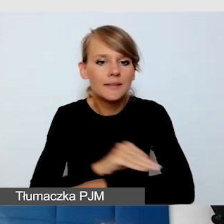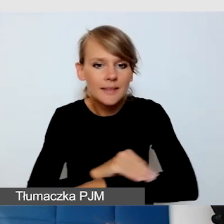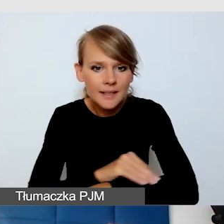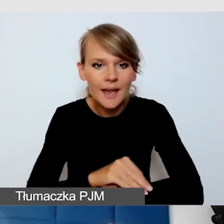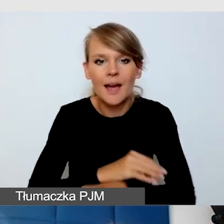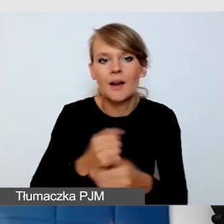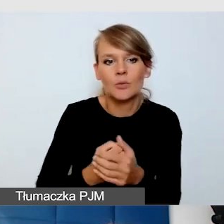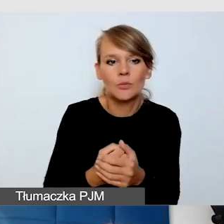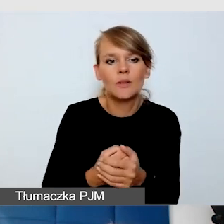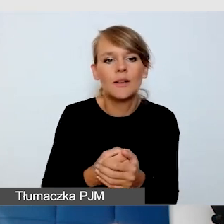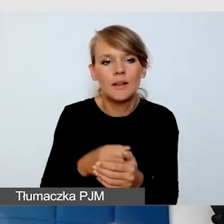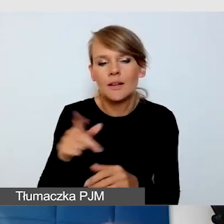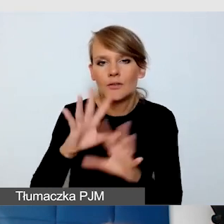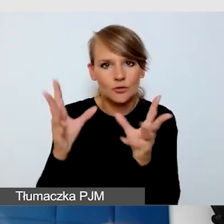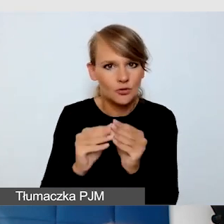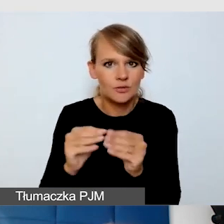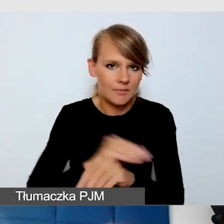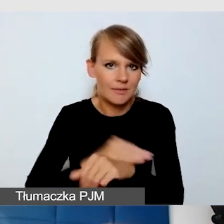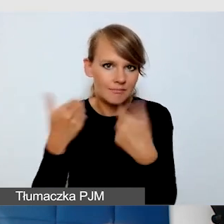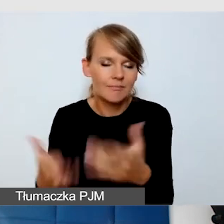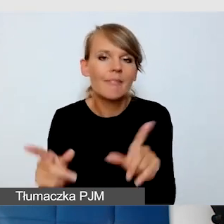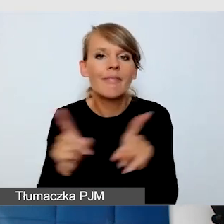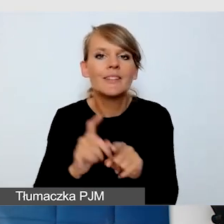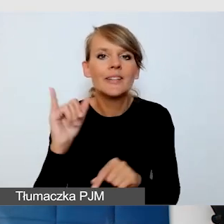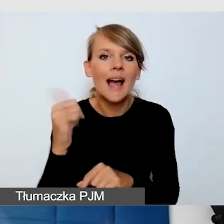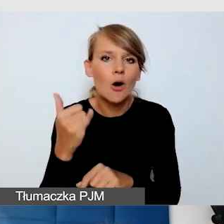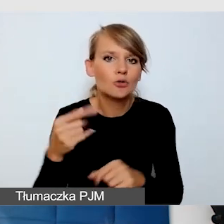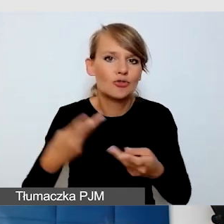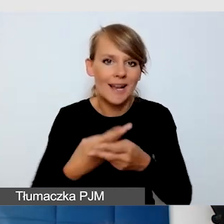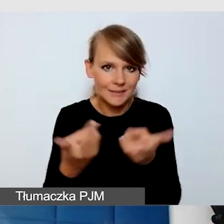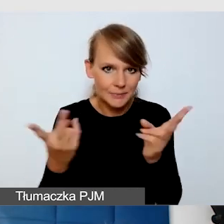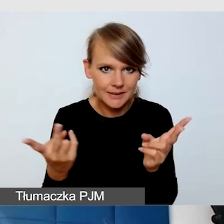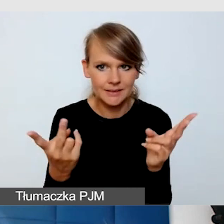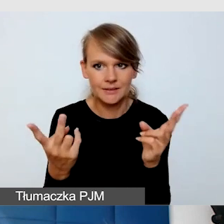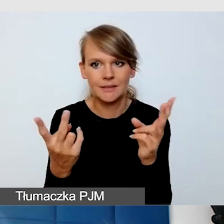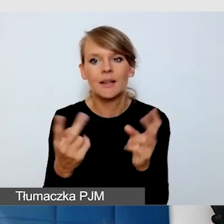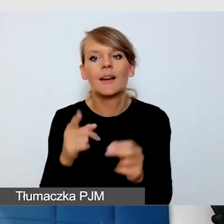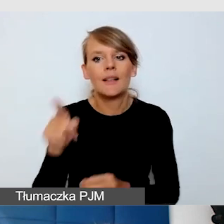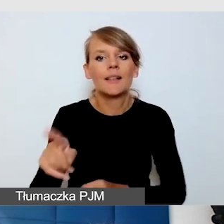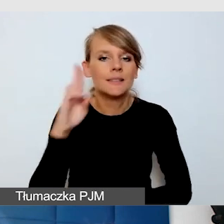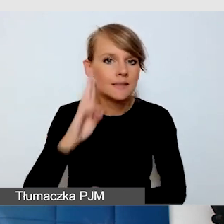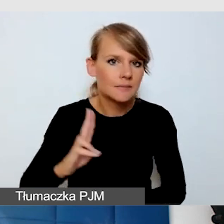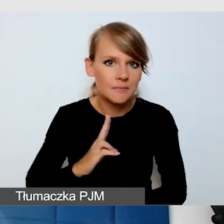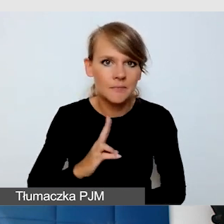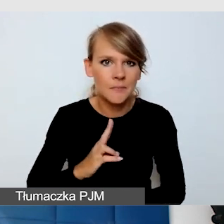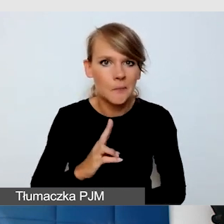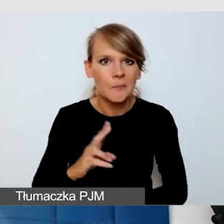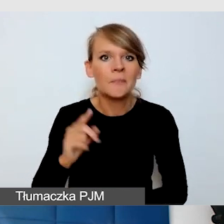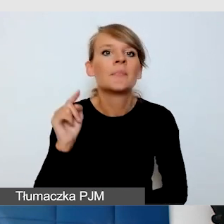Jakość transmisji, również po stronie instytucji, która nas nadaje.